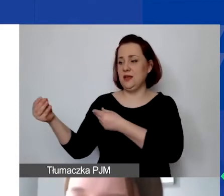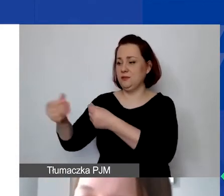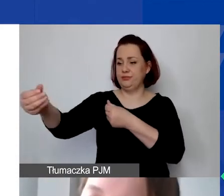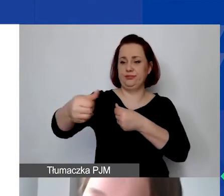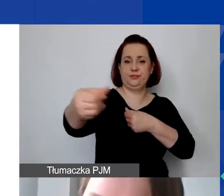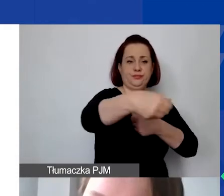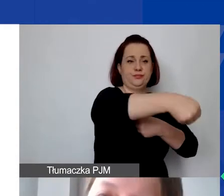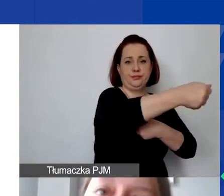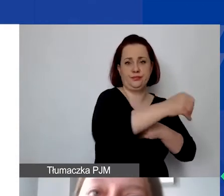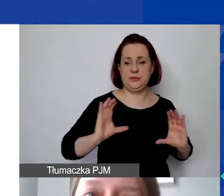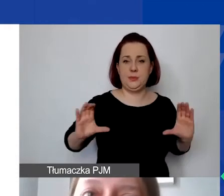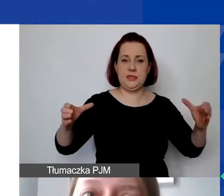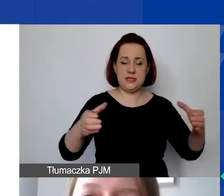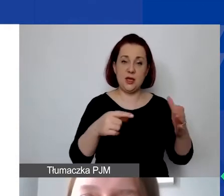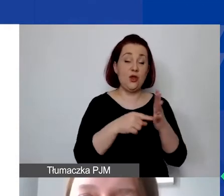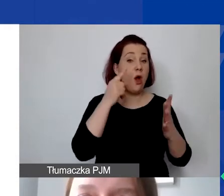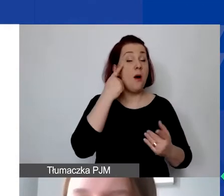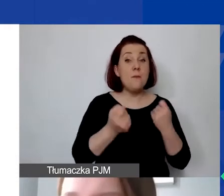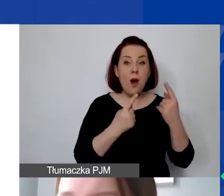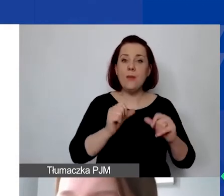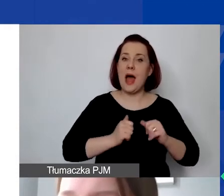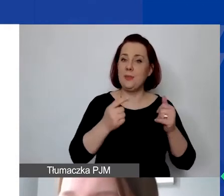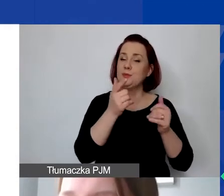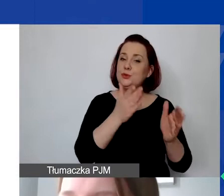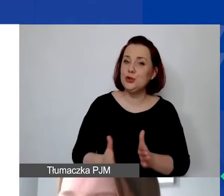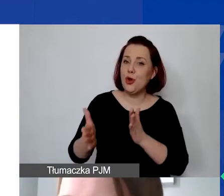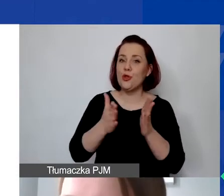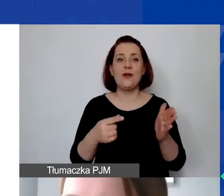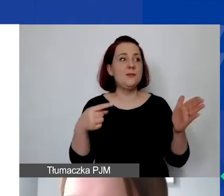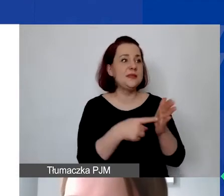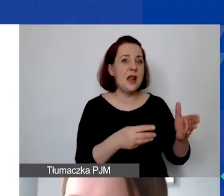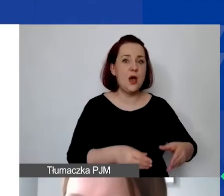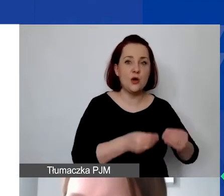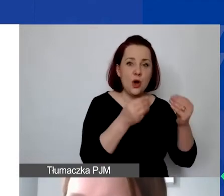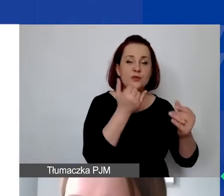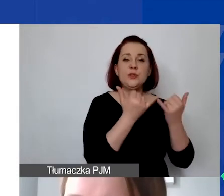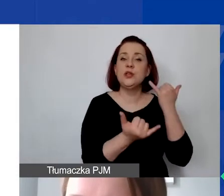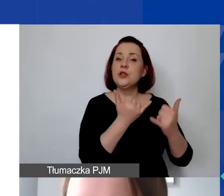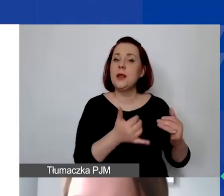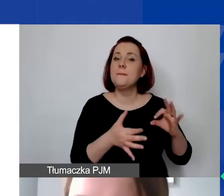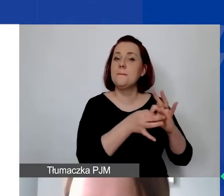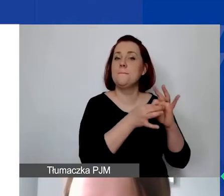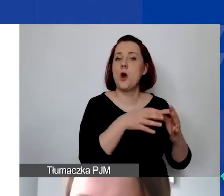Sama taka strategia czy pomysł na przygotowanie, na rozwój, jeżeli mieści się w ramach kosztów działalności statutowej,